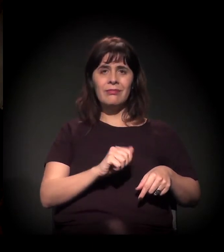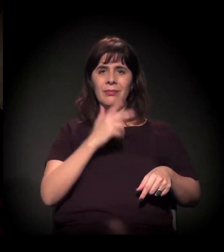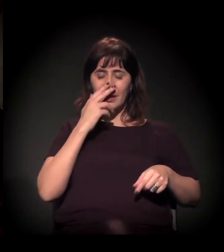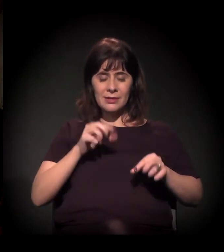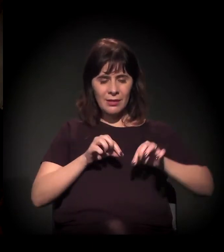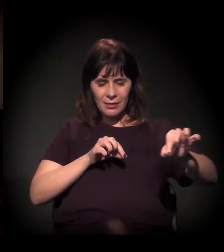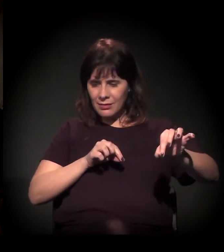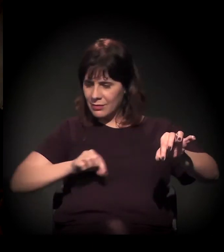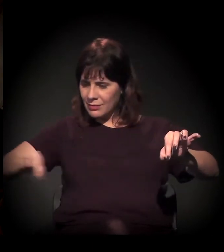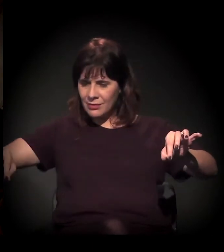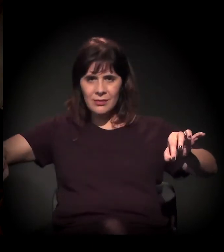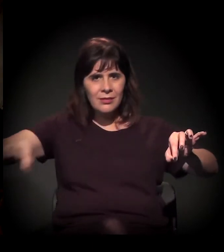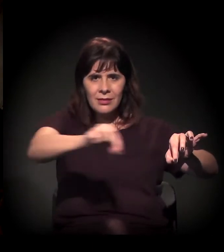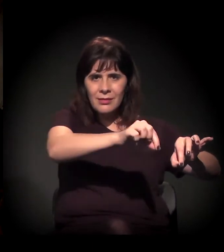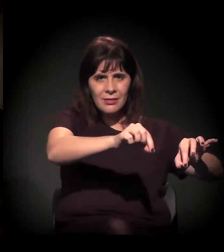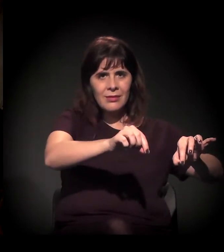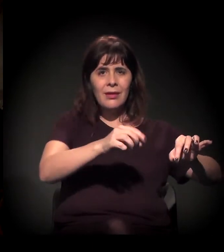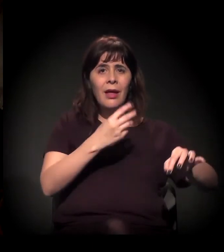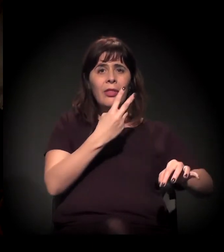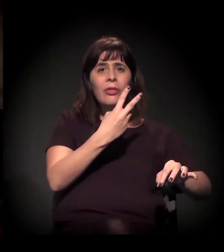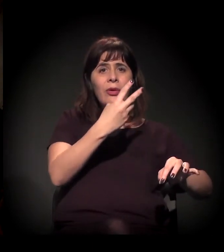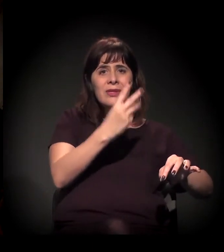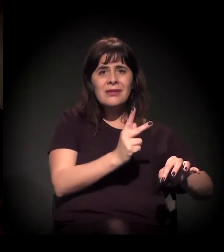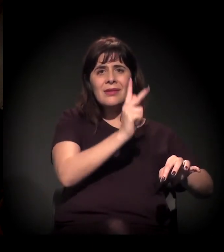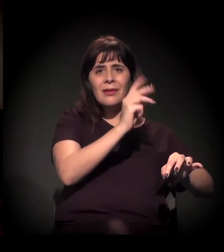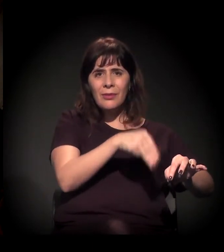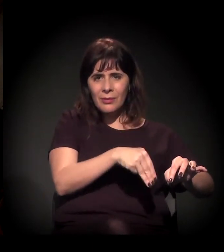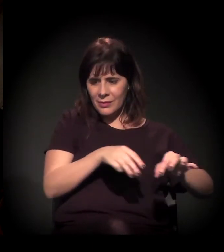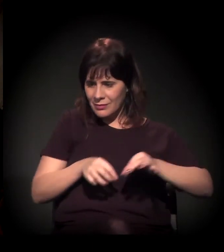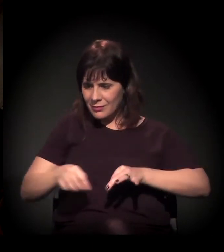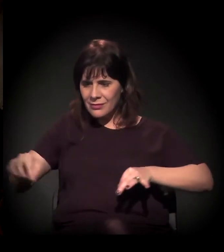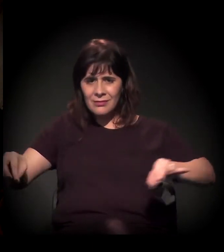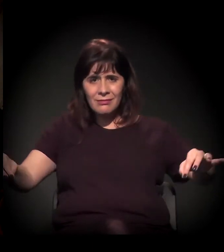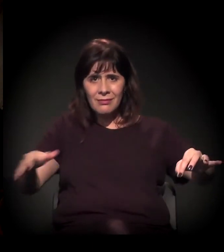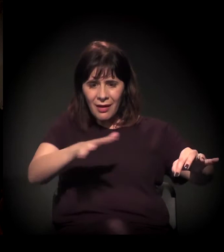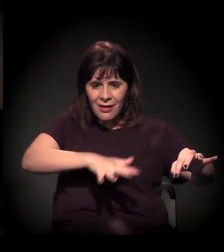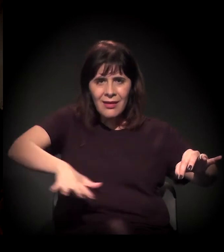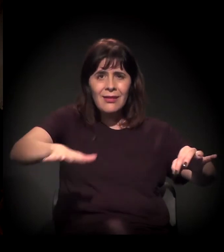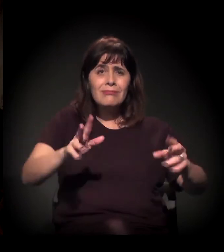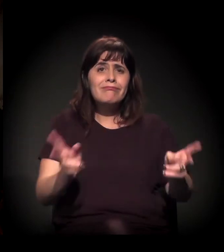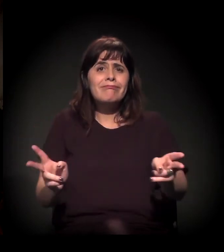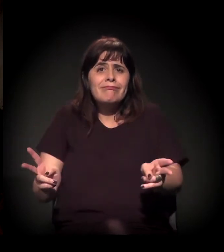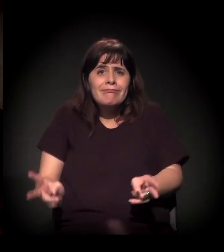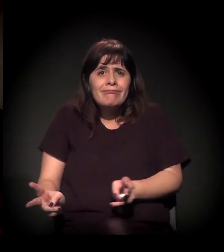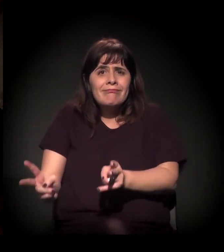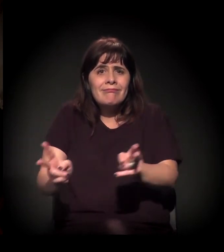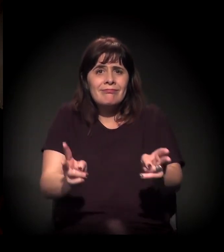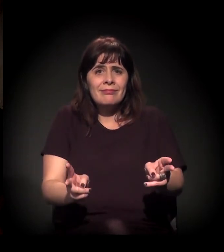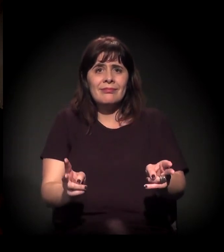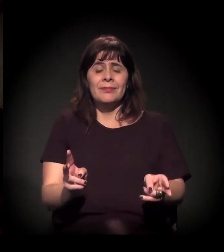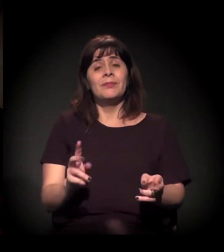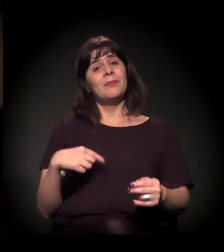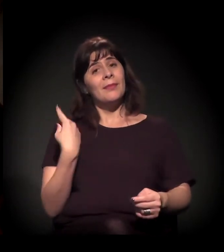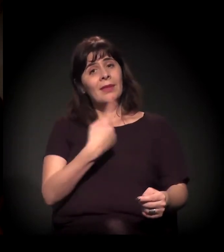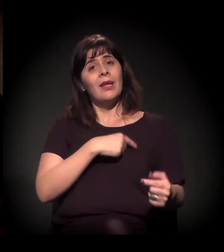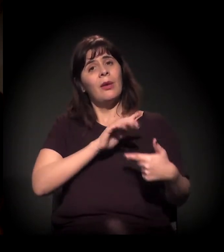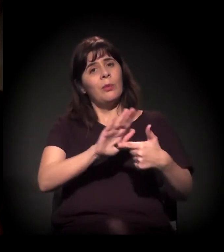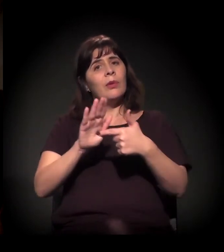como a gente está falando. E, para a gente − queria marcar isto −,